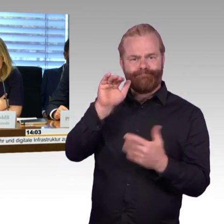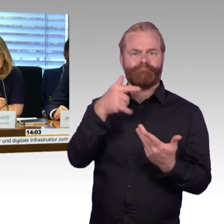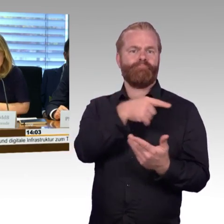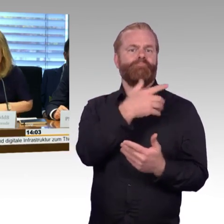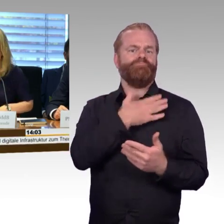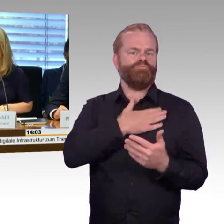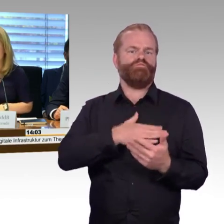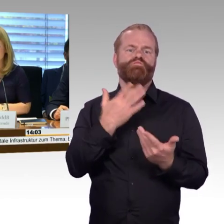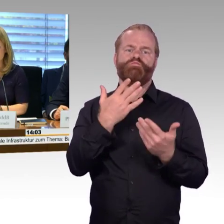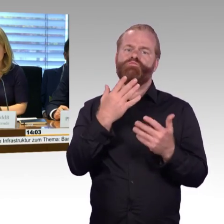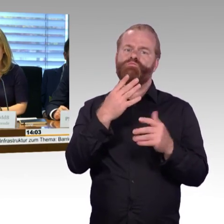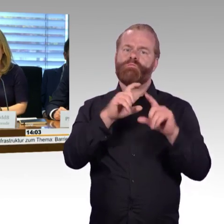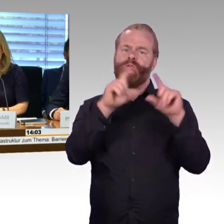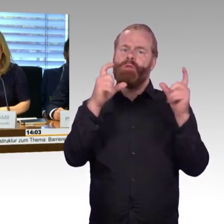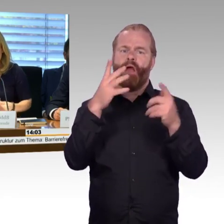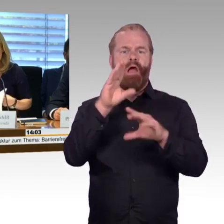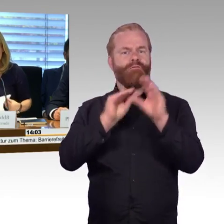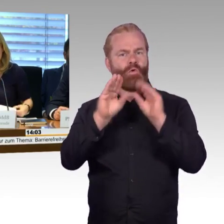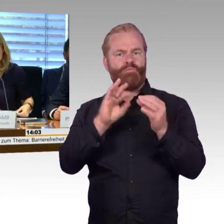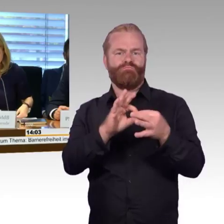und diese öffentliche Anhörung beschlossen.